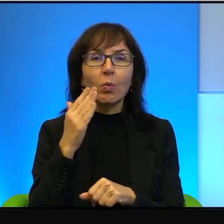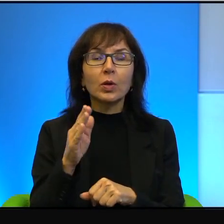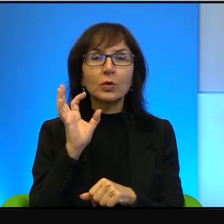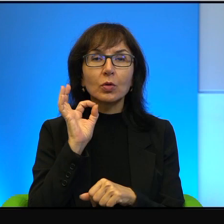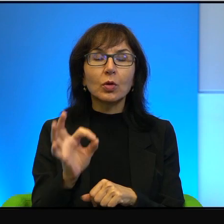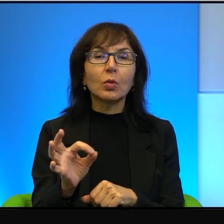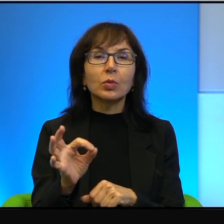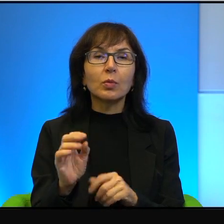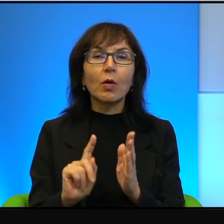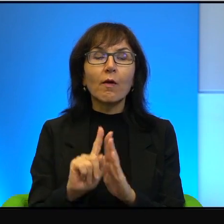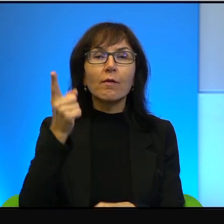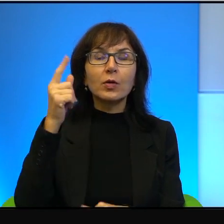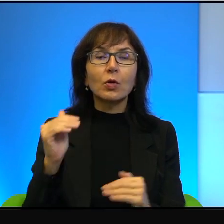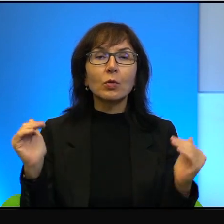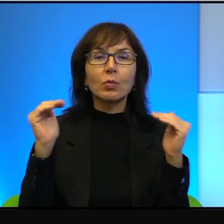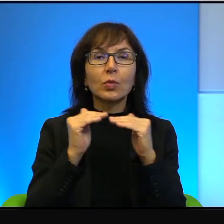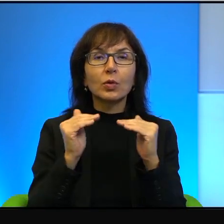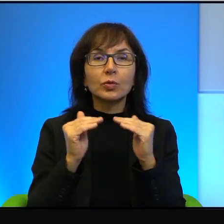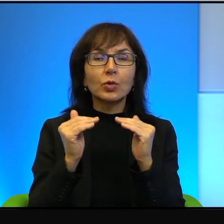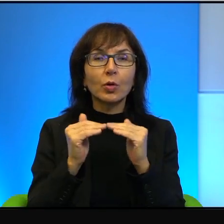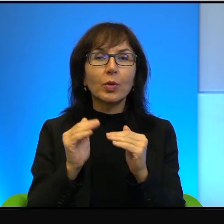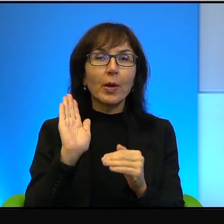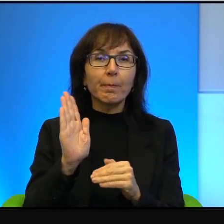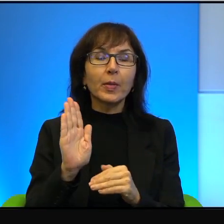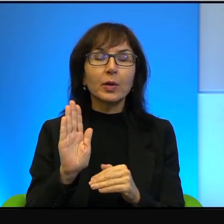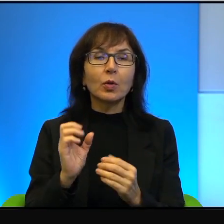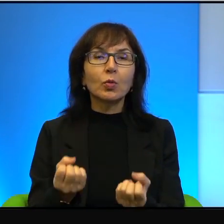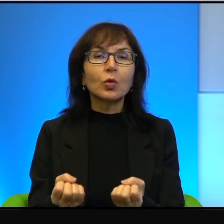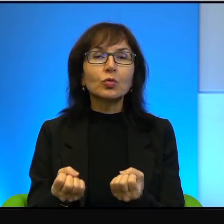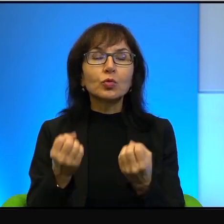bardzo wysokim poziomie. Mają cudowny klimat, mają wspaniałe